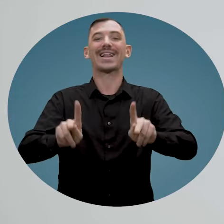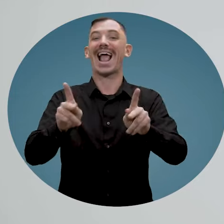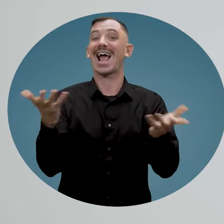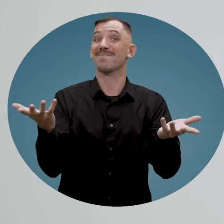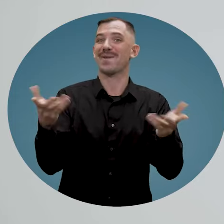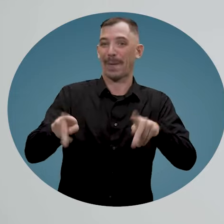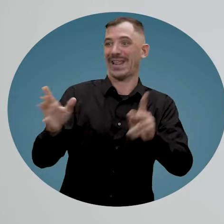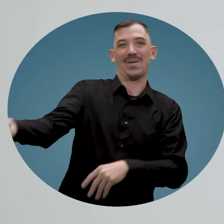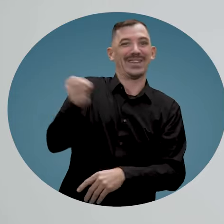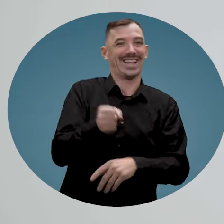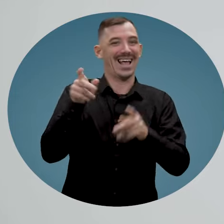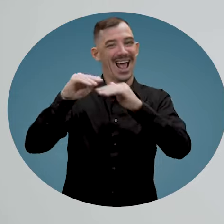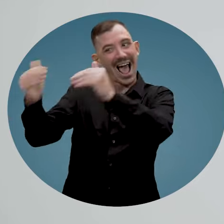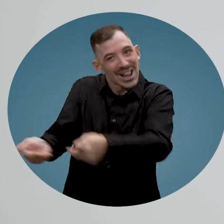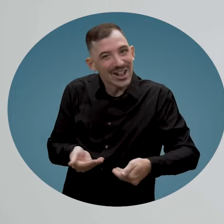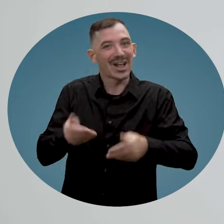et d'accueillir une personne handicapée.